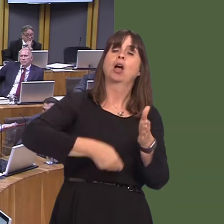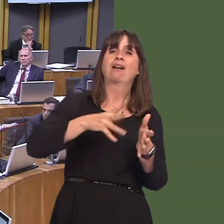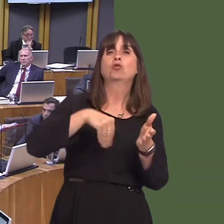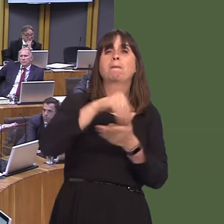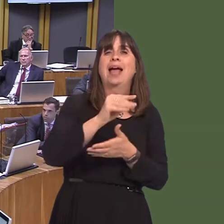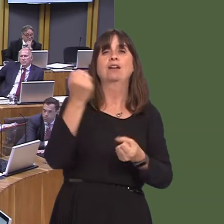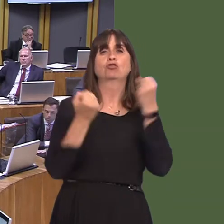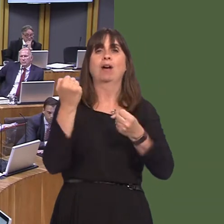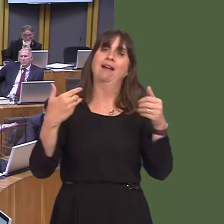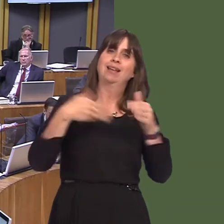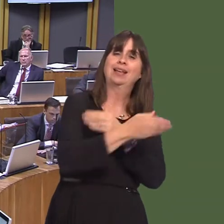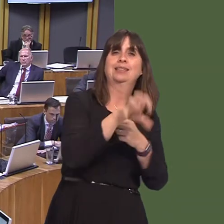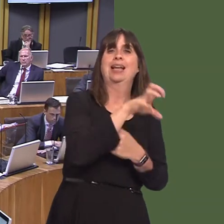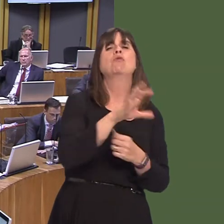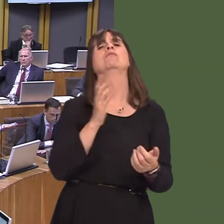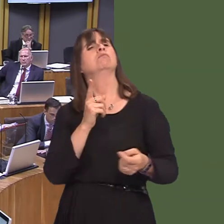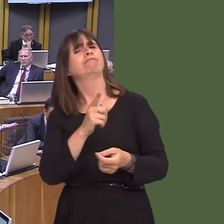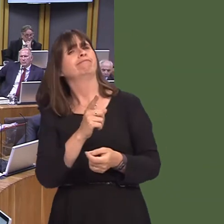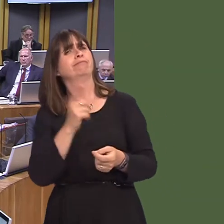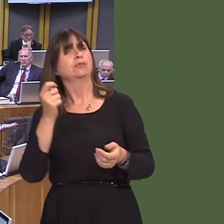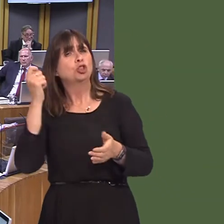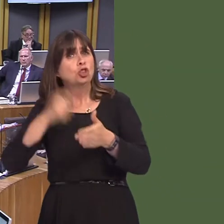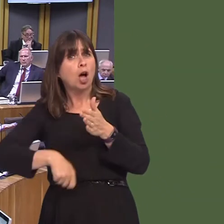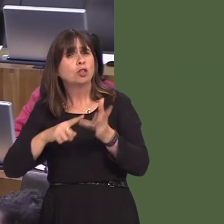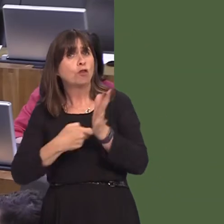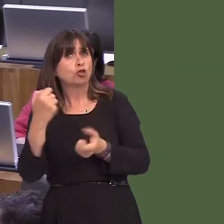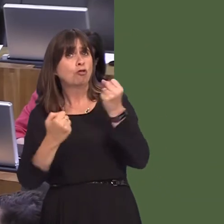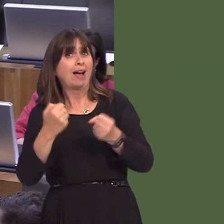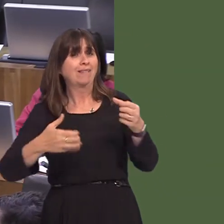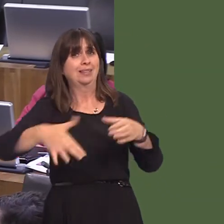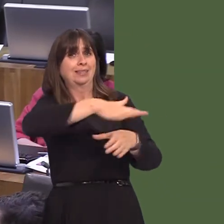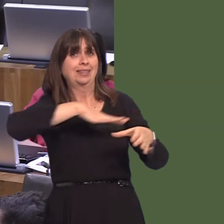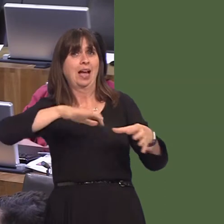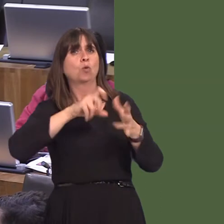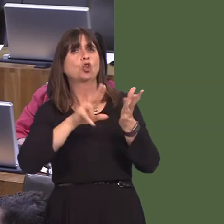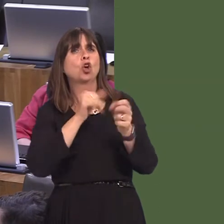charge will be a matter for Cardiff council. With the metro, the fundamental principle